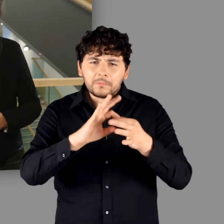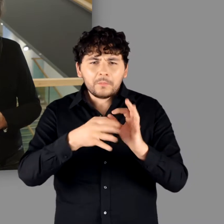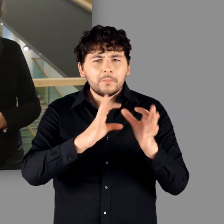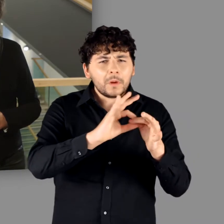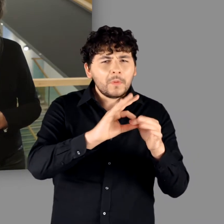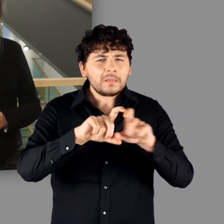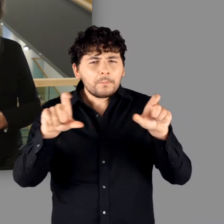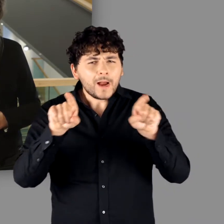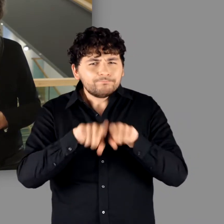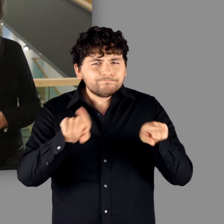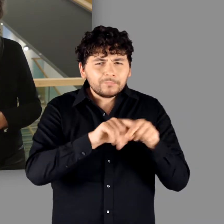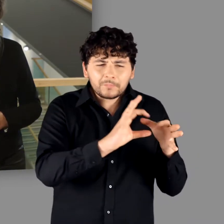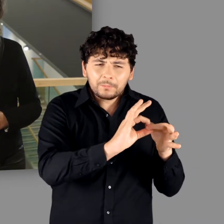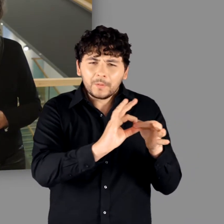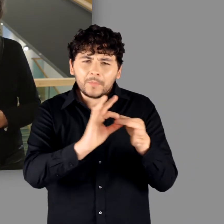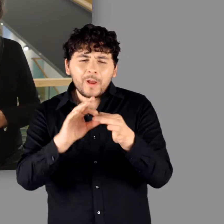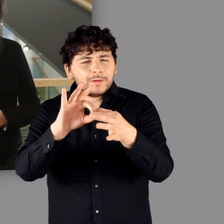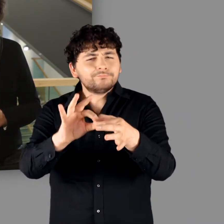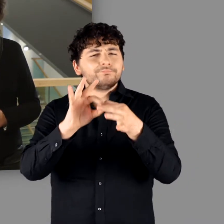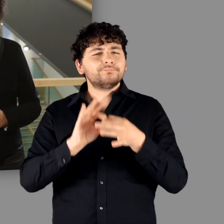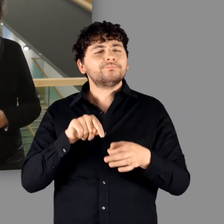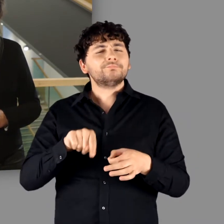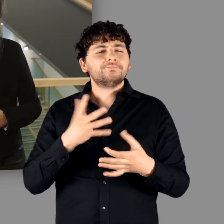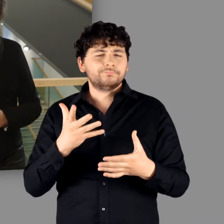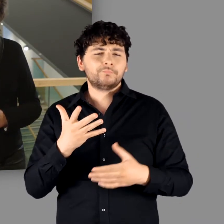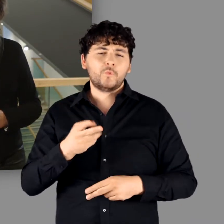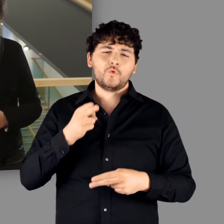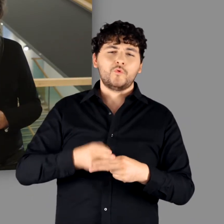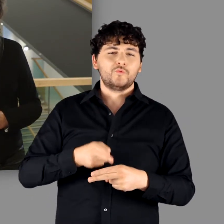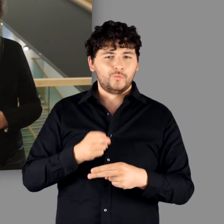und immer wieder thematisiert wird, hängt tatsächlich mit Rom zusammen